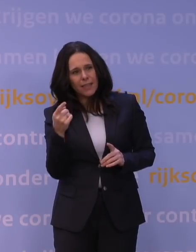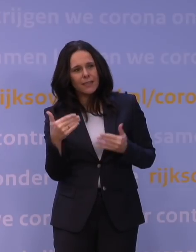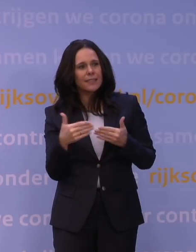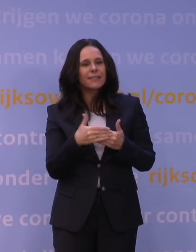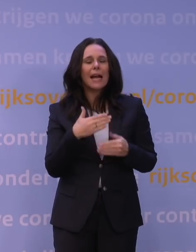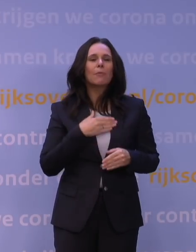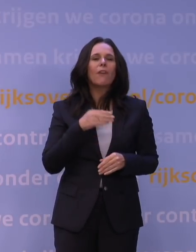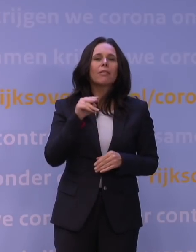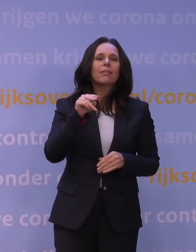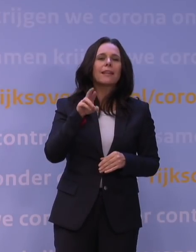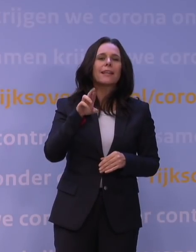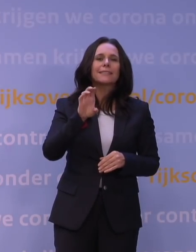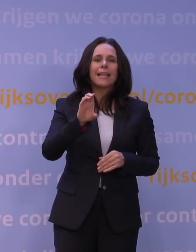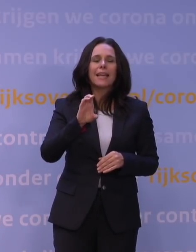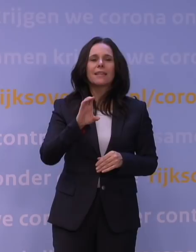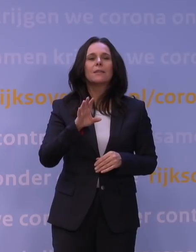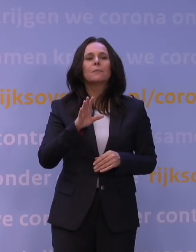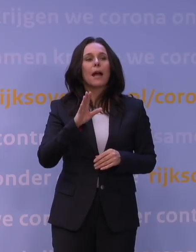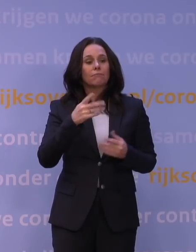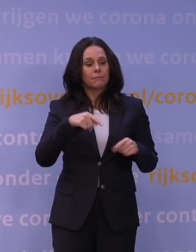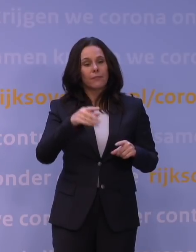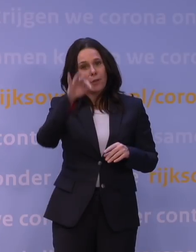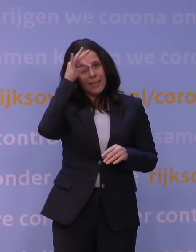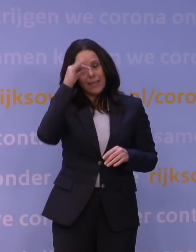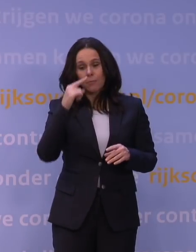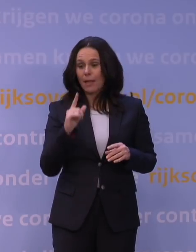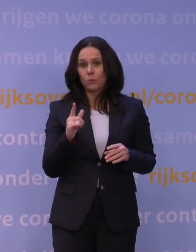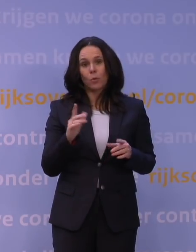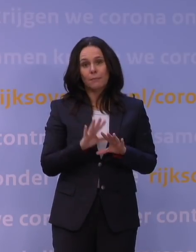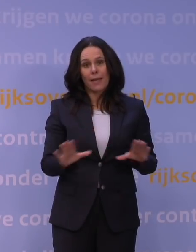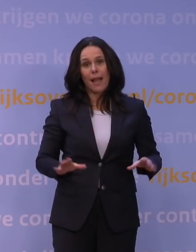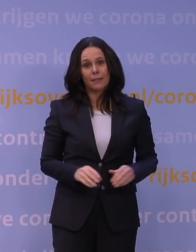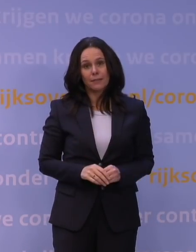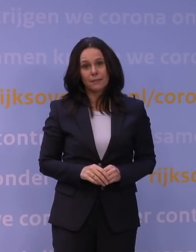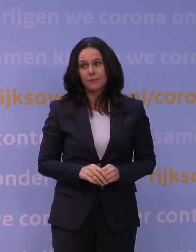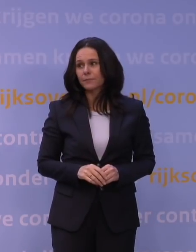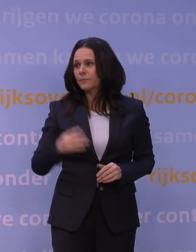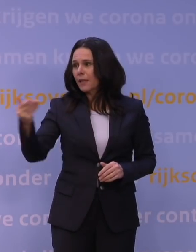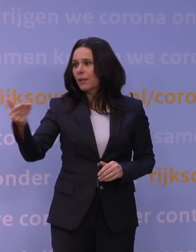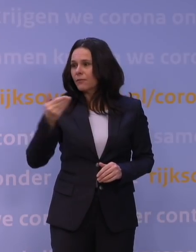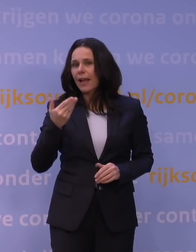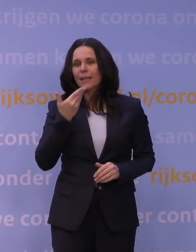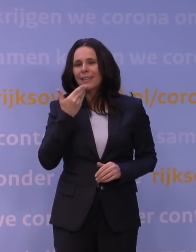maar daar leren we van en dat beeld is gewoon nog incompleet. En meneer De Jonge suggereerde net dat...